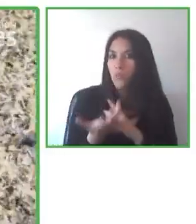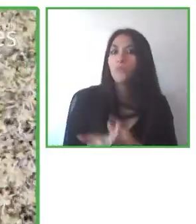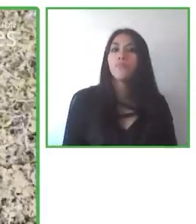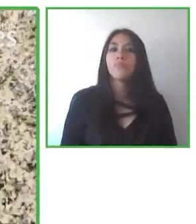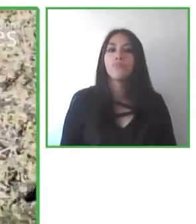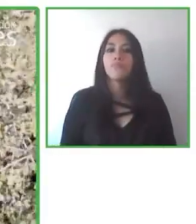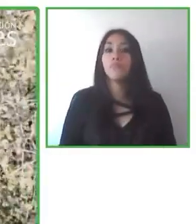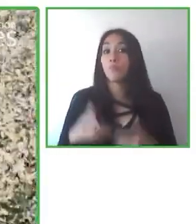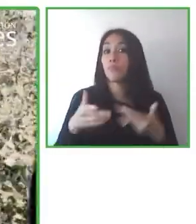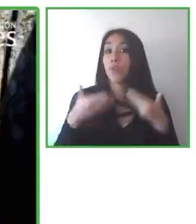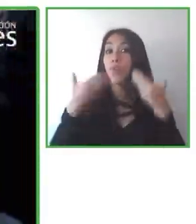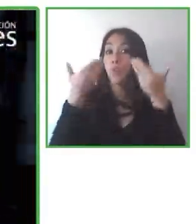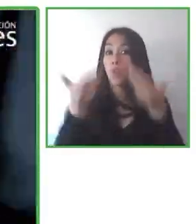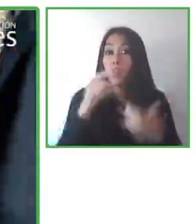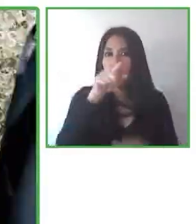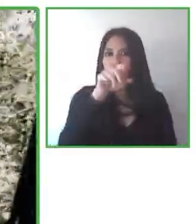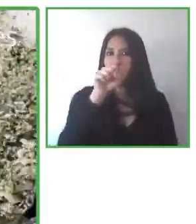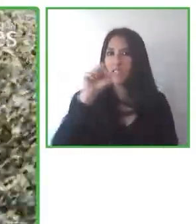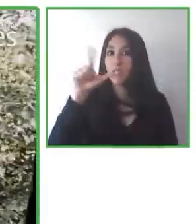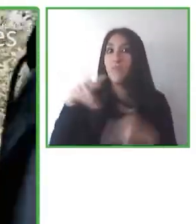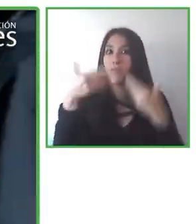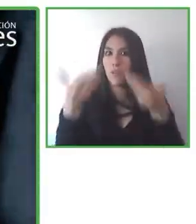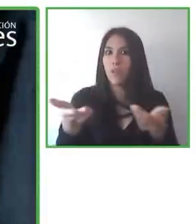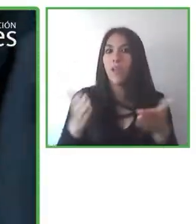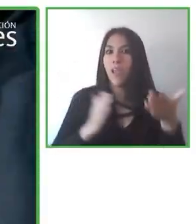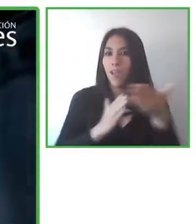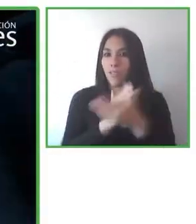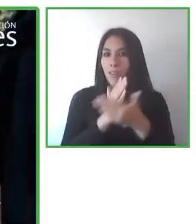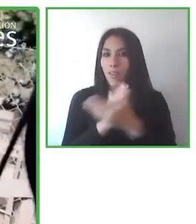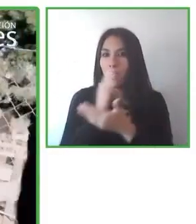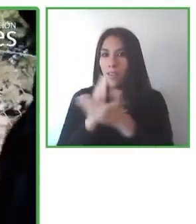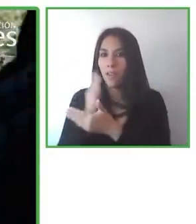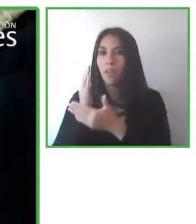con ciertas necesidades.